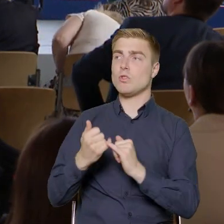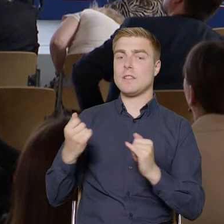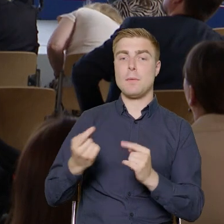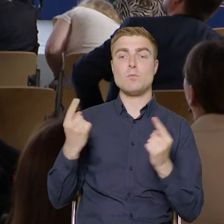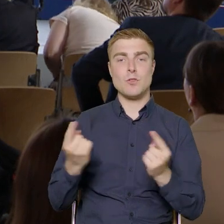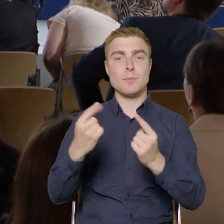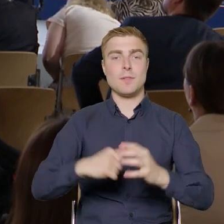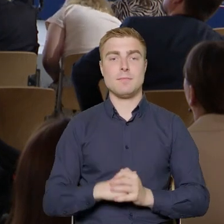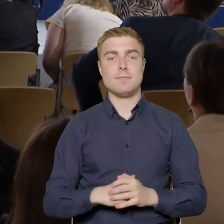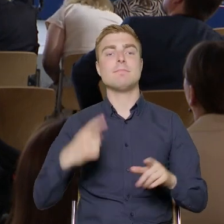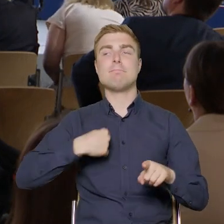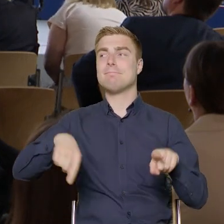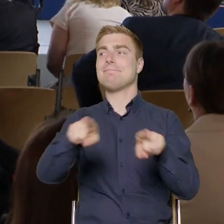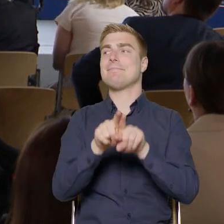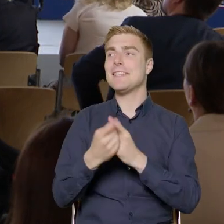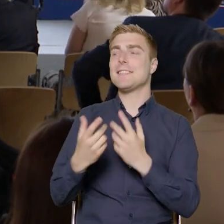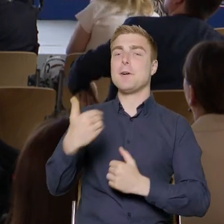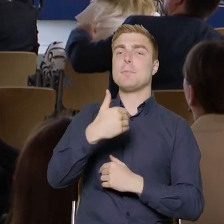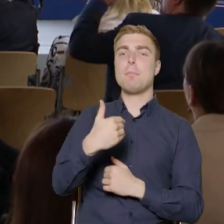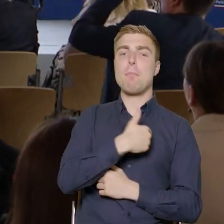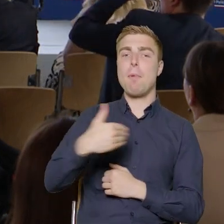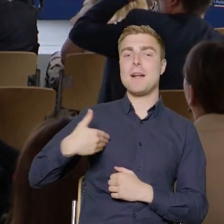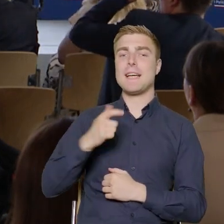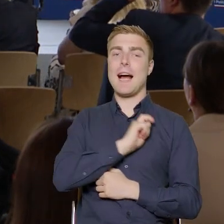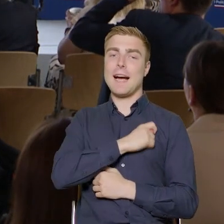My jako Polska Agencja Rozwoju Przedsiębiorczości ze szczególnym